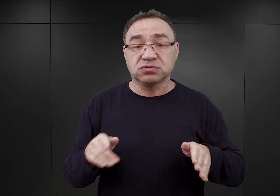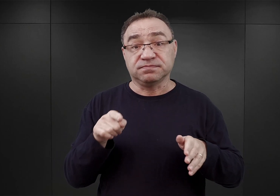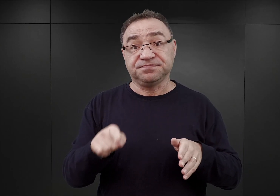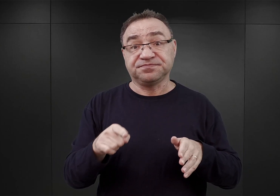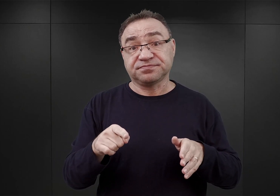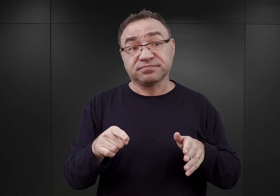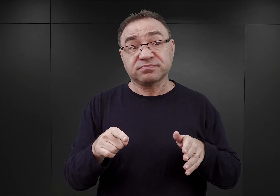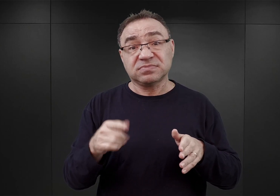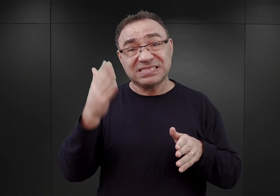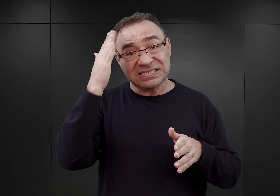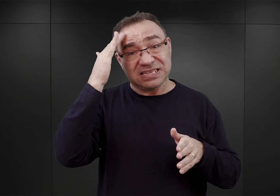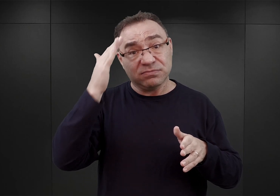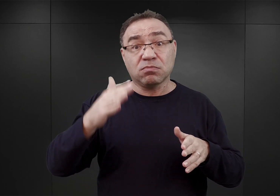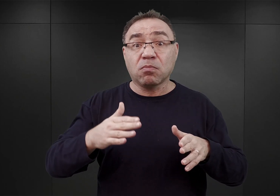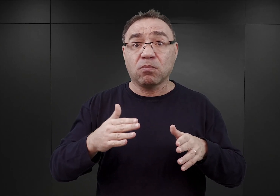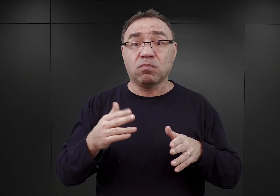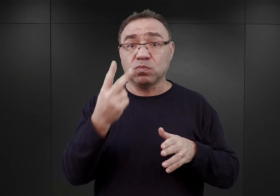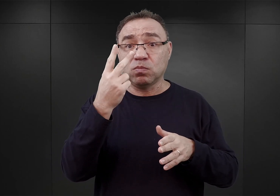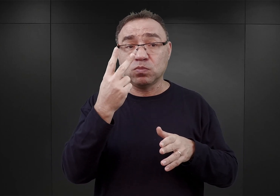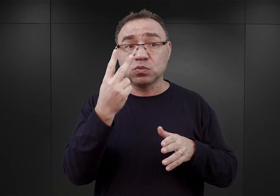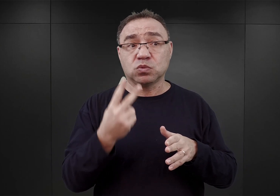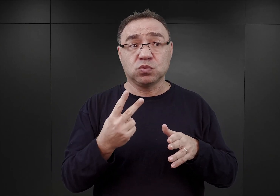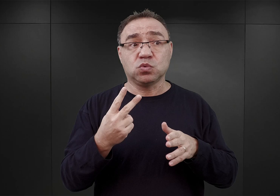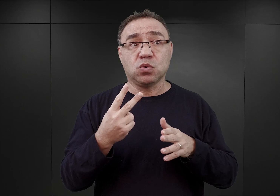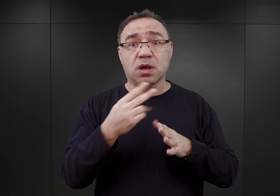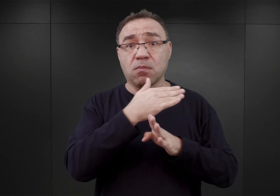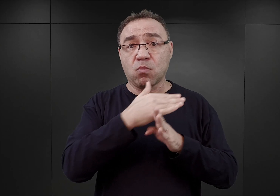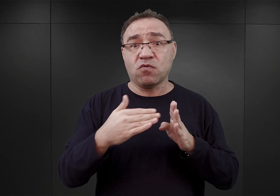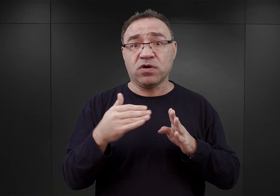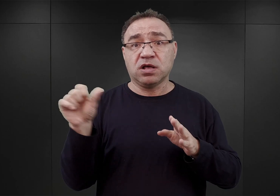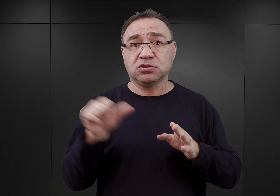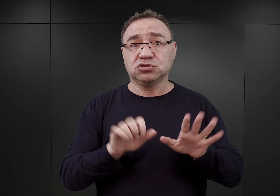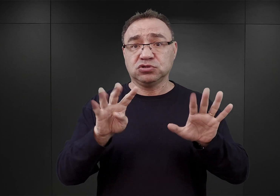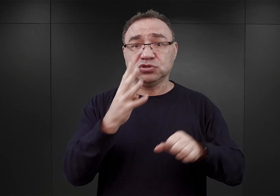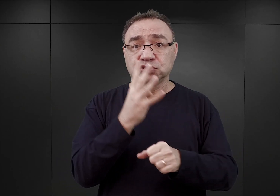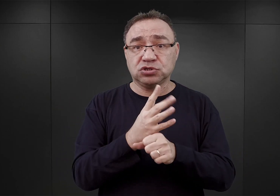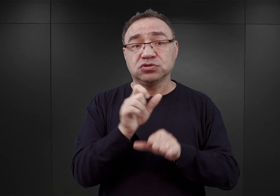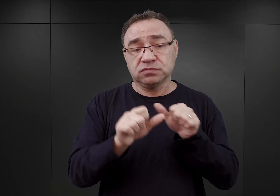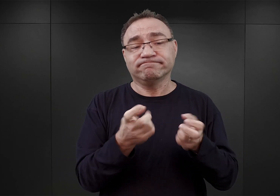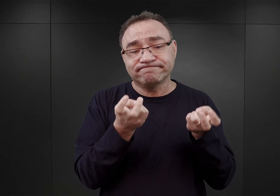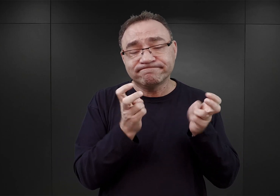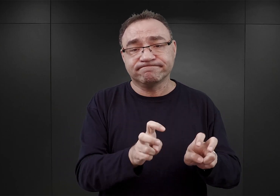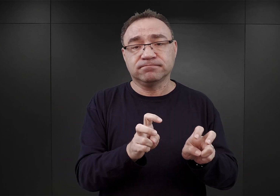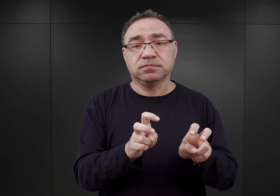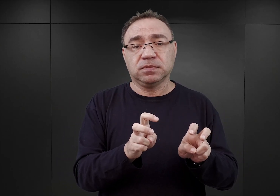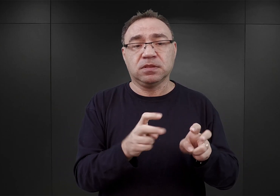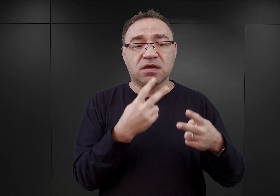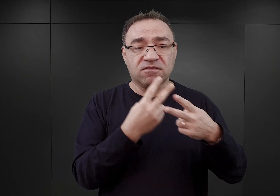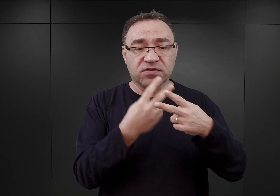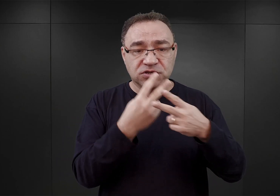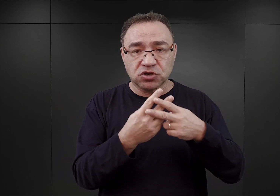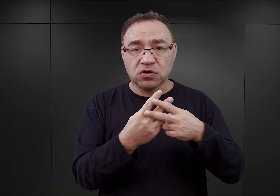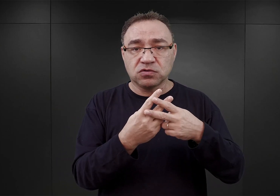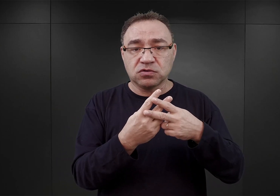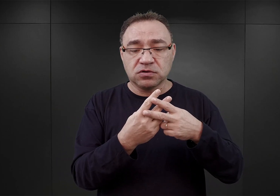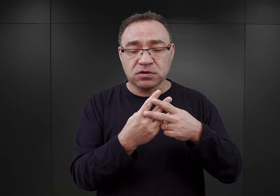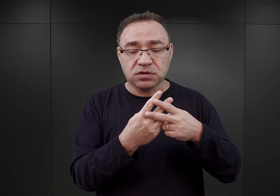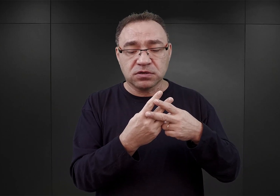jakiej znamy go z drugiej połowy 1940 roku, powstał właśnie wtedy. Czyli więźniów już osadzano w blokach pokoszarowych.